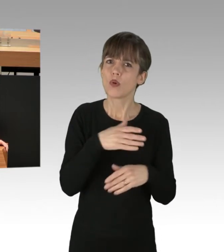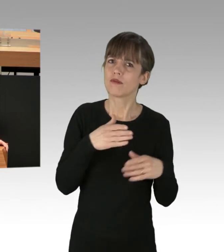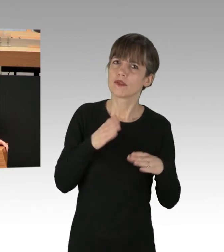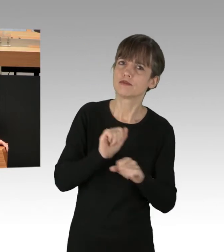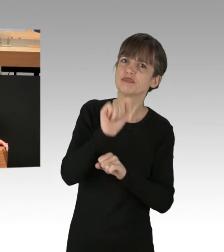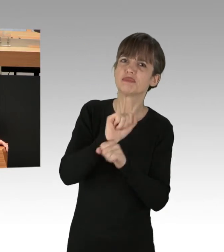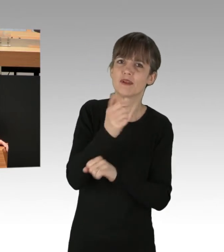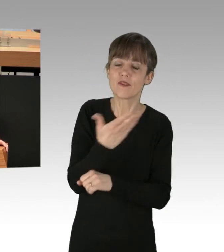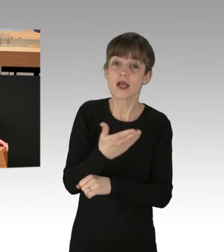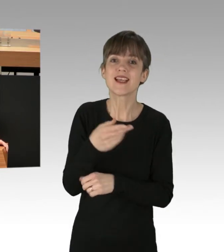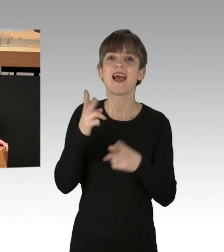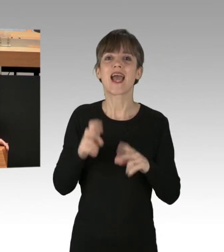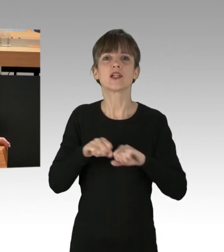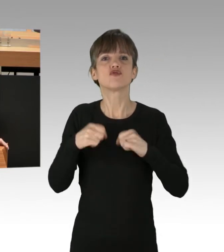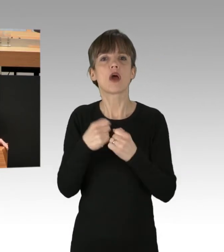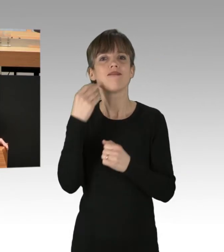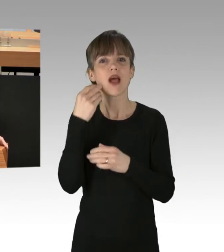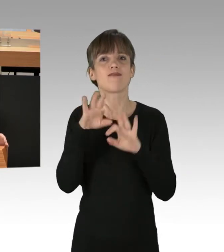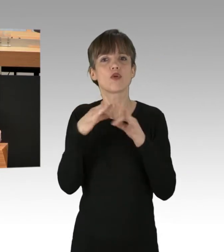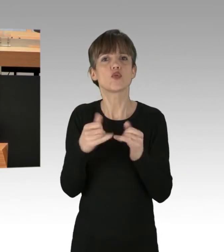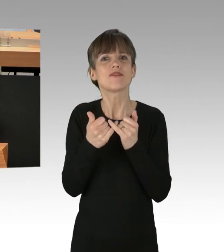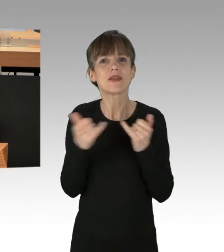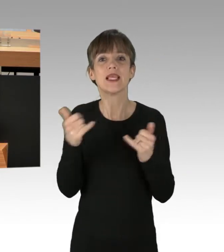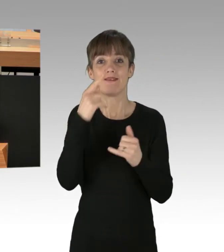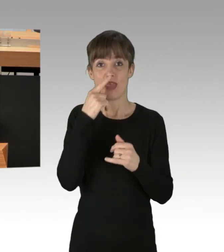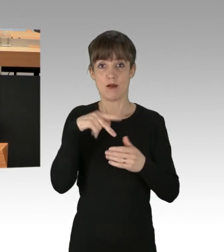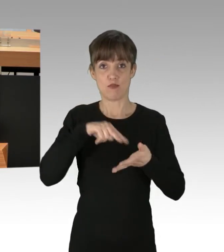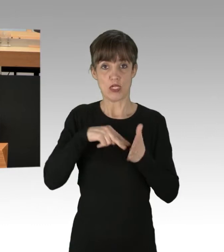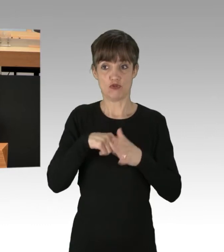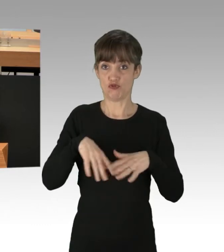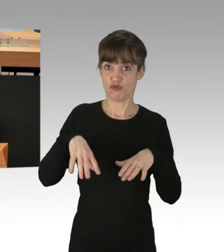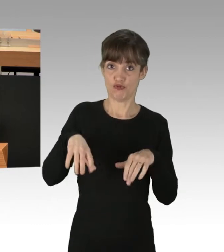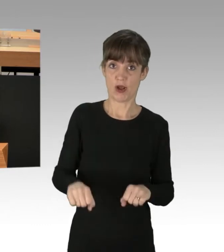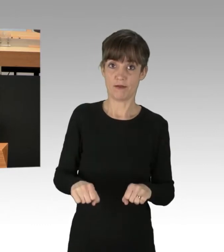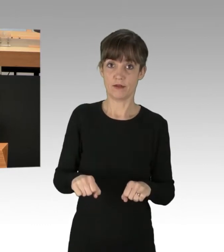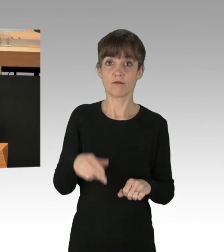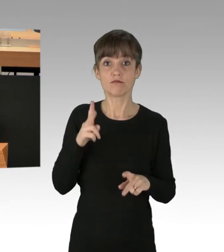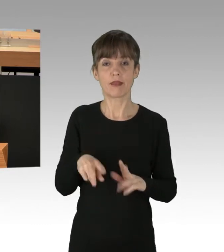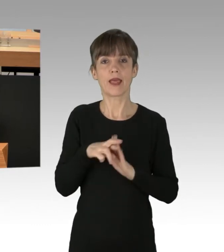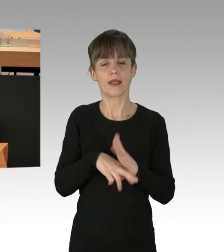Der Rechtsstaat kann nur dann funktionieren, wenn die ihn tragenden politischen Kräfte seine Regeln auch respektieren.